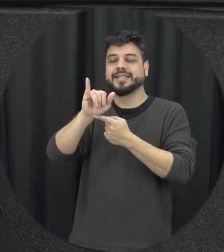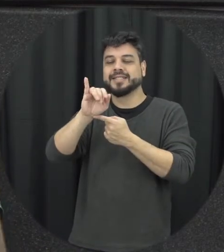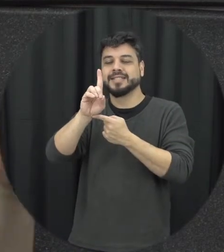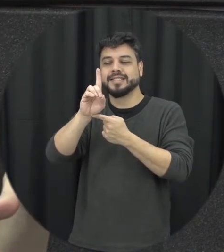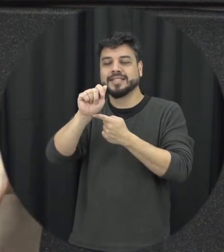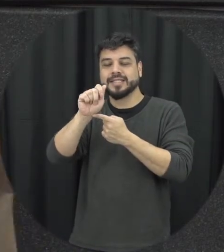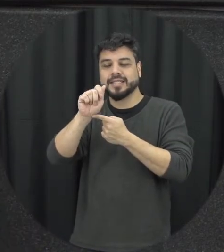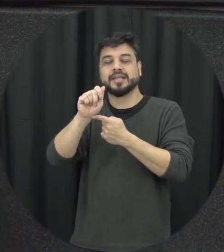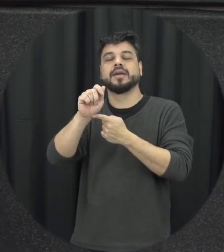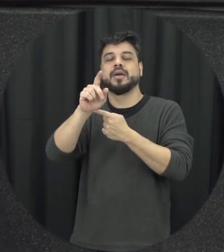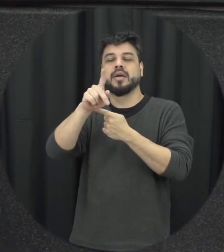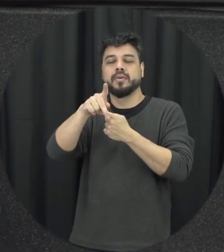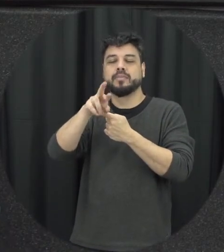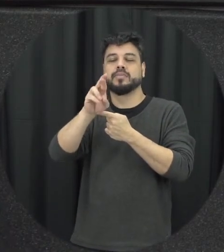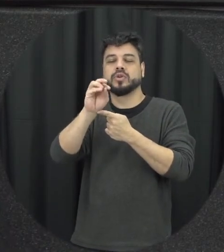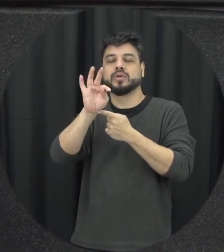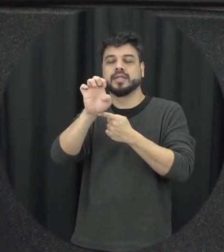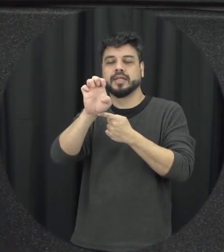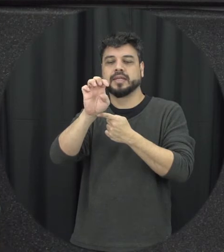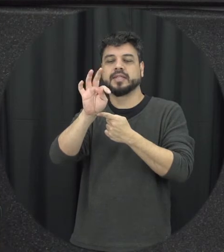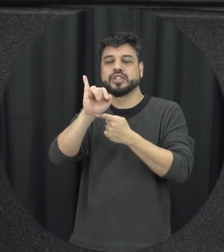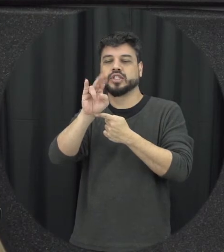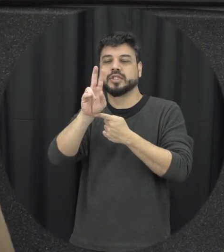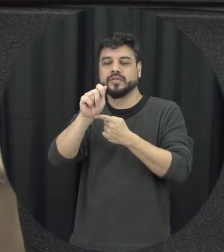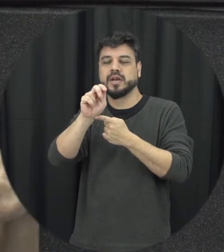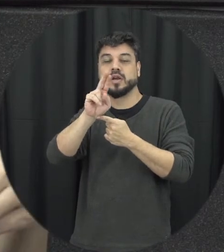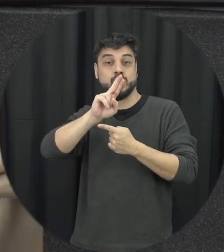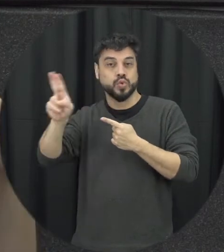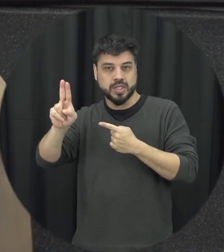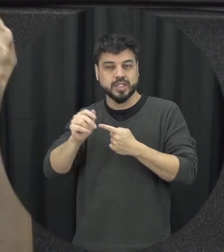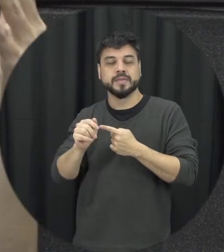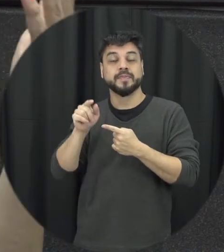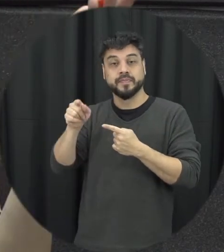mais né a violência contra mulher com crimes de menor potencial ofensivo isso é uma grande